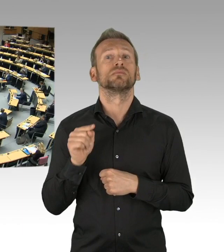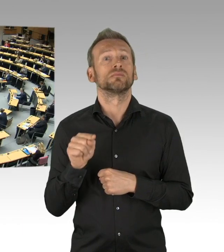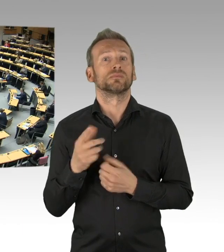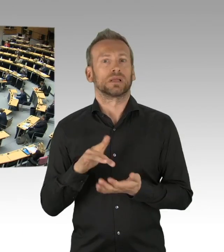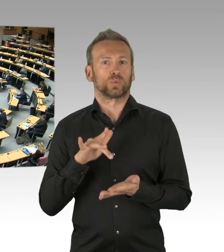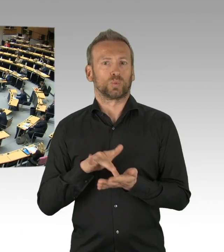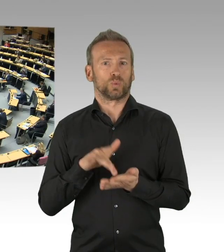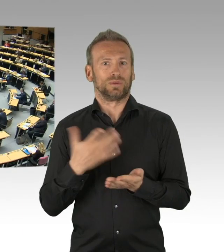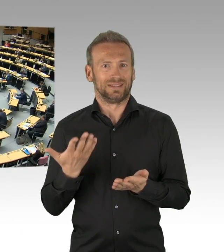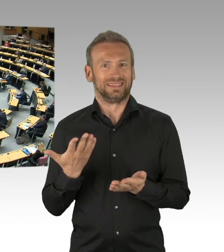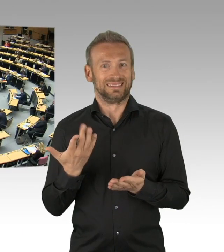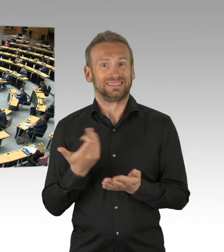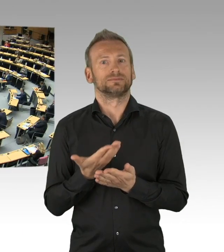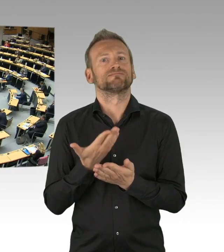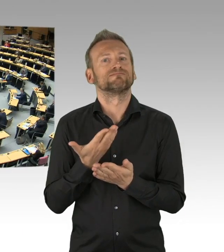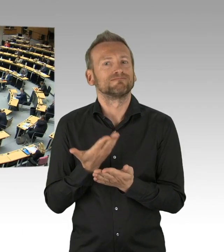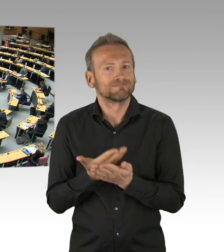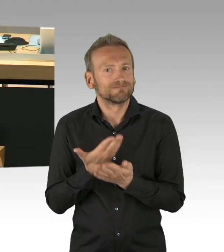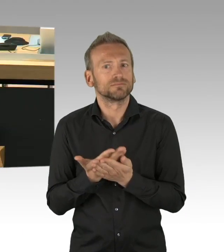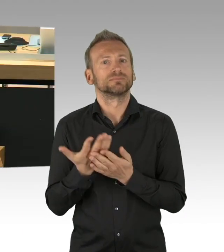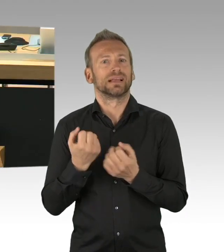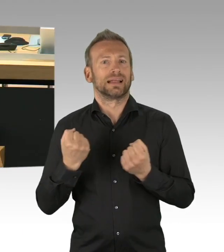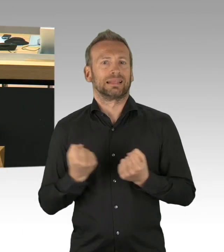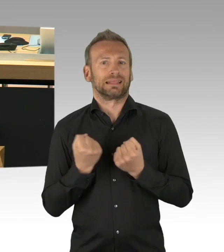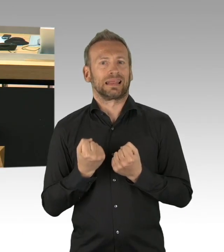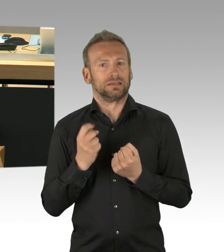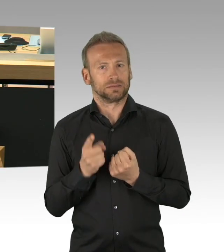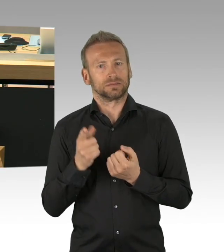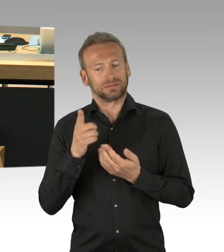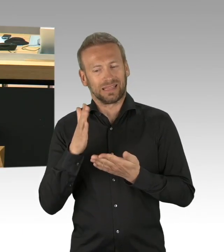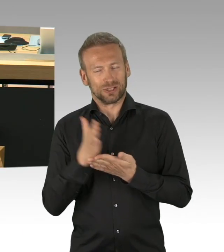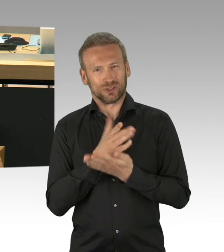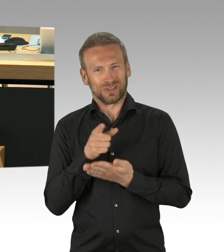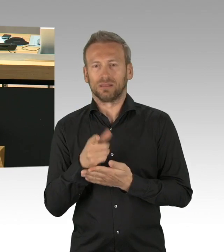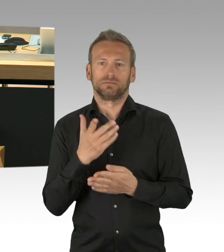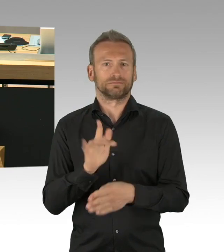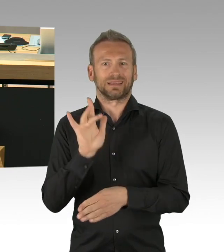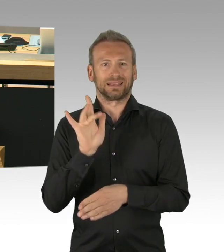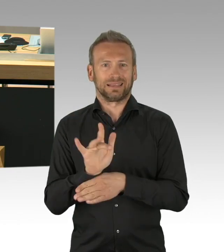und ich verstehe Ihren Antrag vollkommen richtig, diesen Konsens hier zurückdrehen zu wollen und weise das zurück.